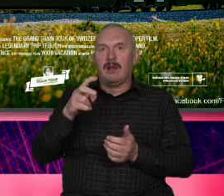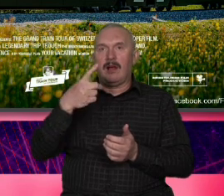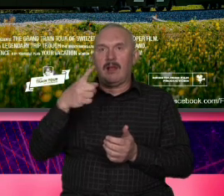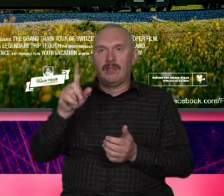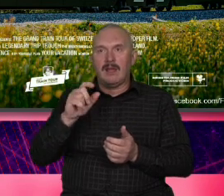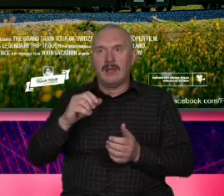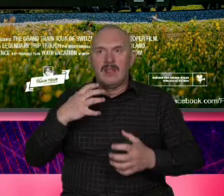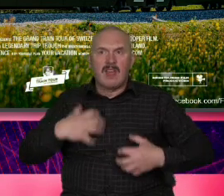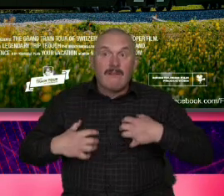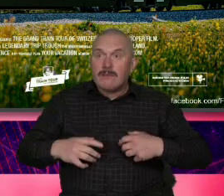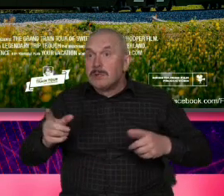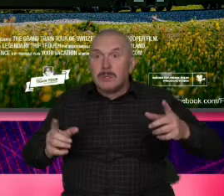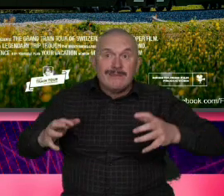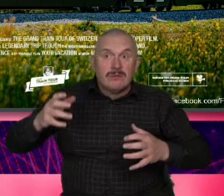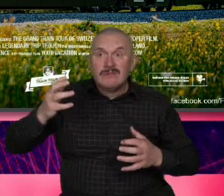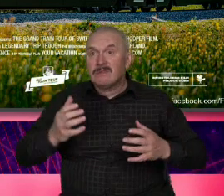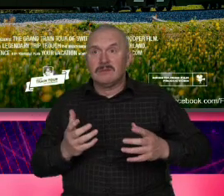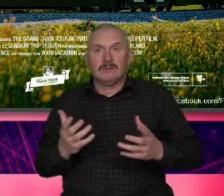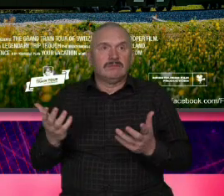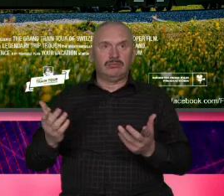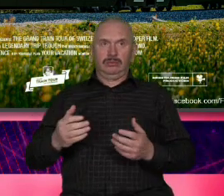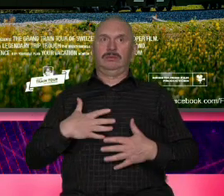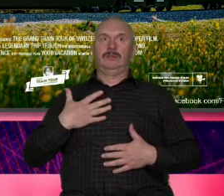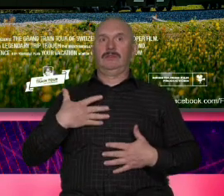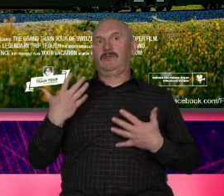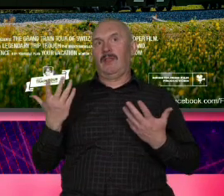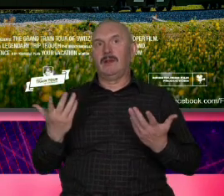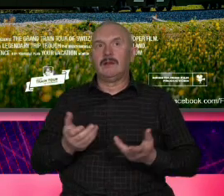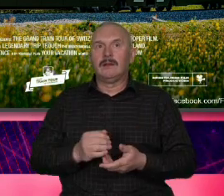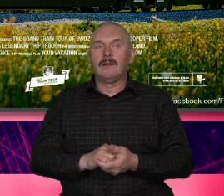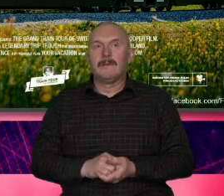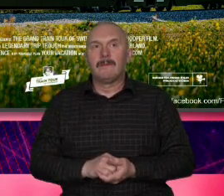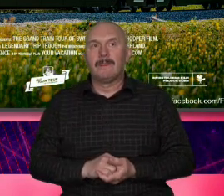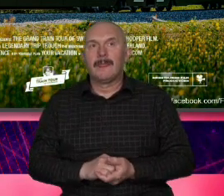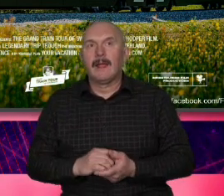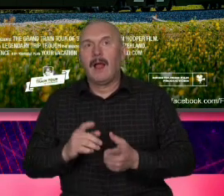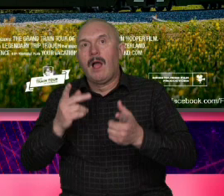do pociągu jedzie z federerem poznaje ludzi widoki nagle tak